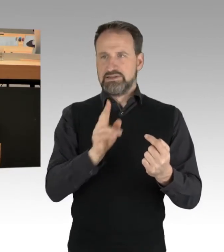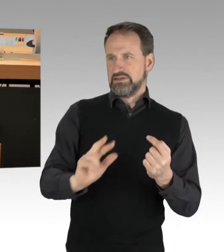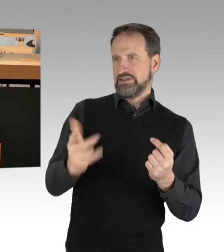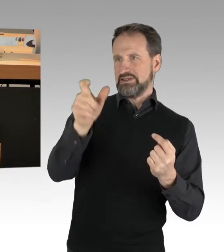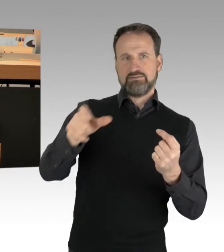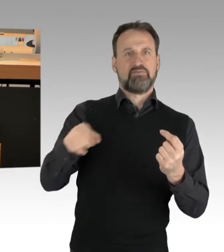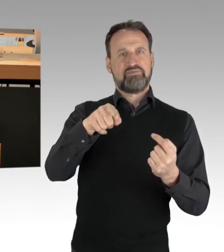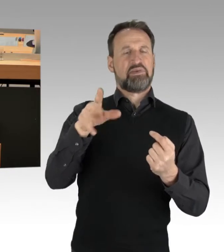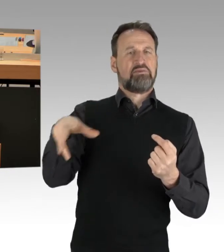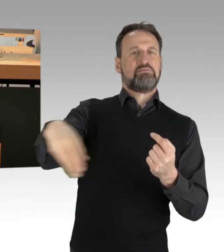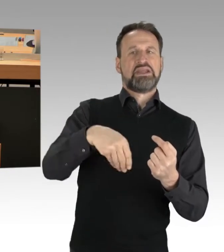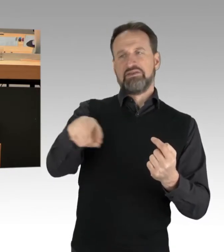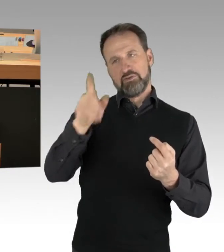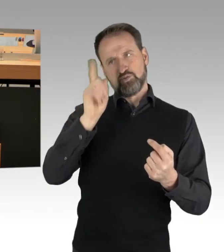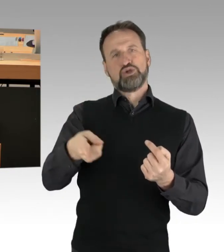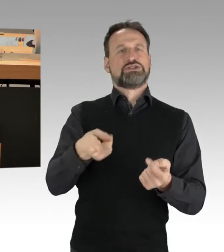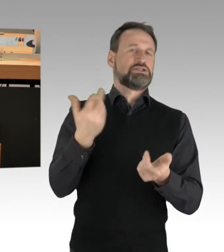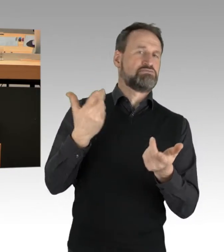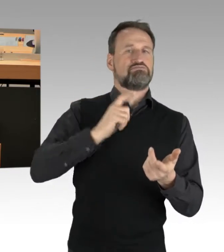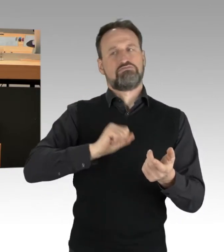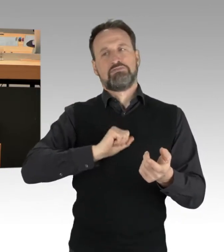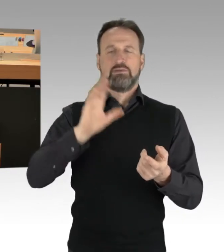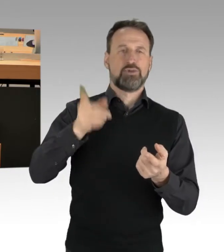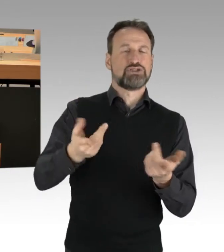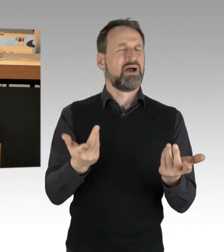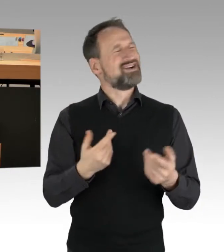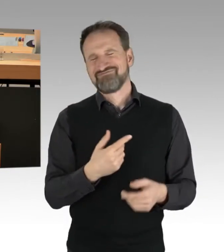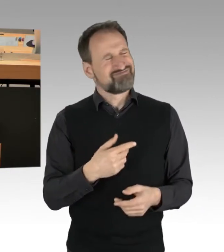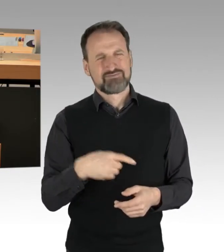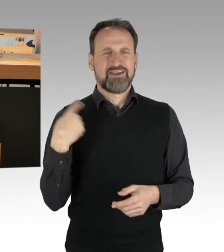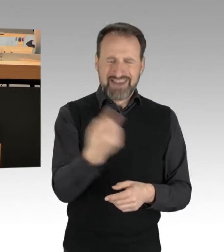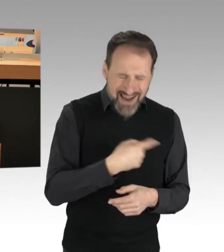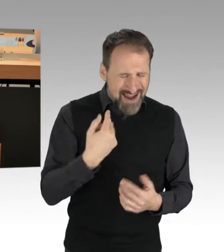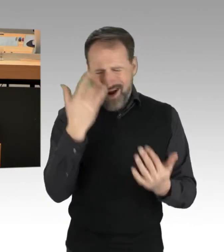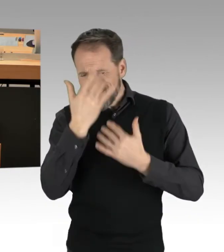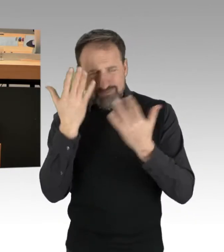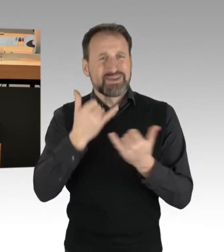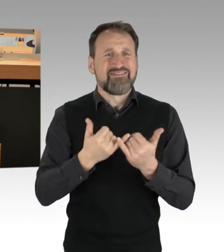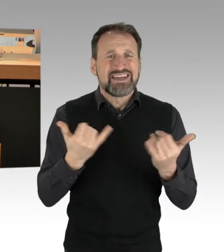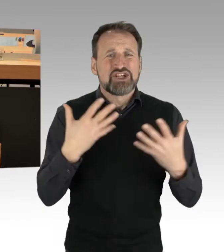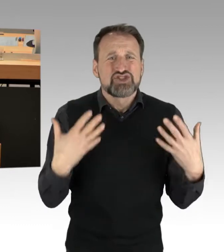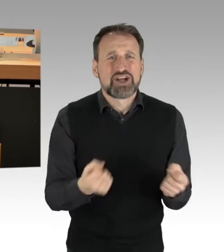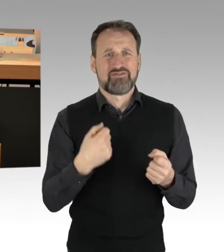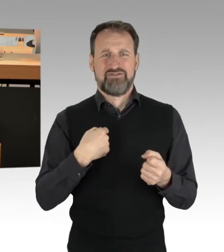sondern uns alle bewegt die Frage: Wie können wir etwas gegen diese Klimaveränderung tun?